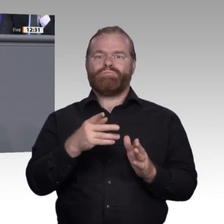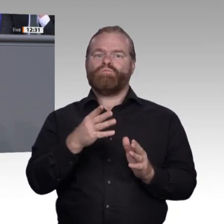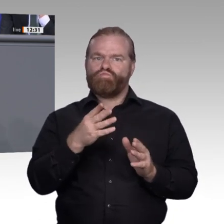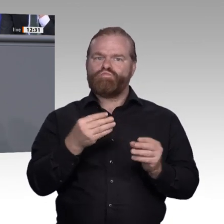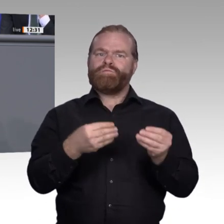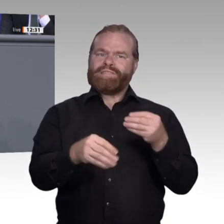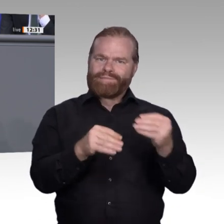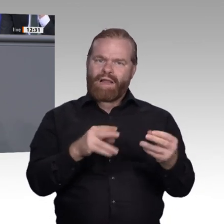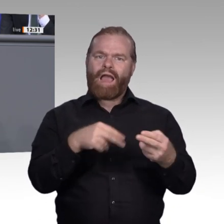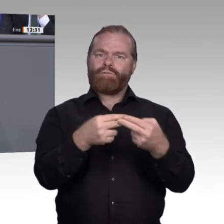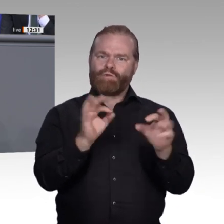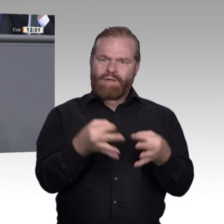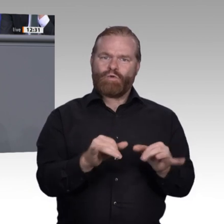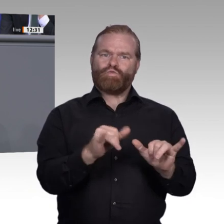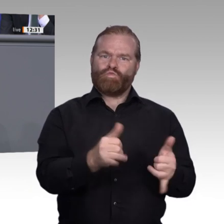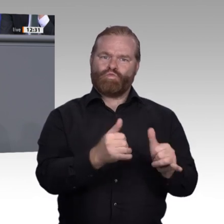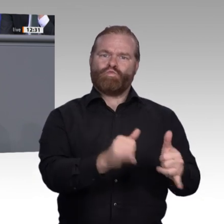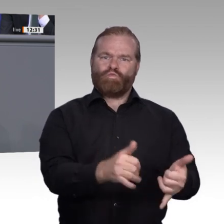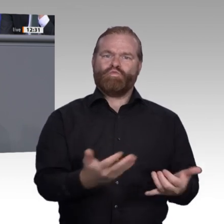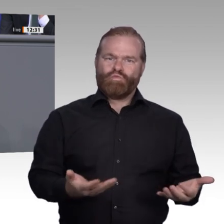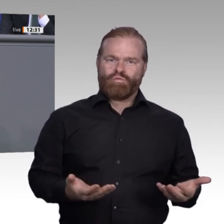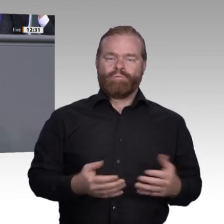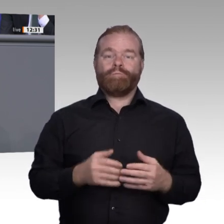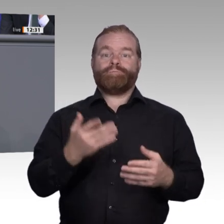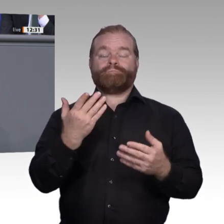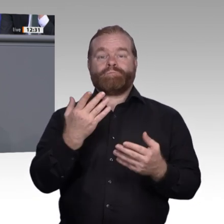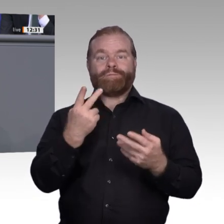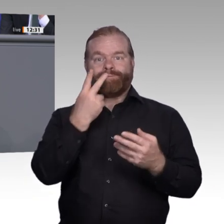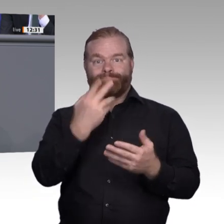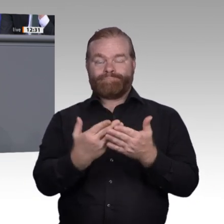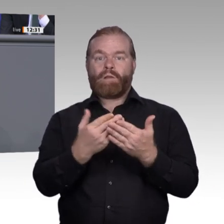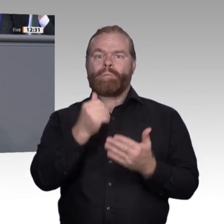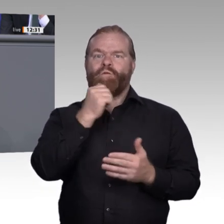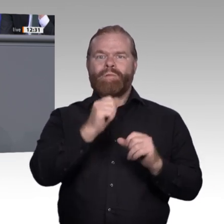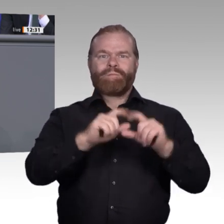der digitalen Arbeitswelt sehr viel schneller als bisher. Dadurch gewinnen die Weiterbildung